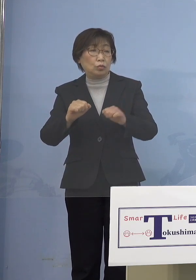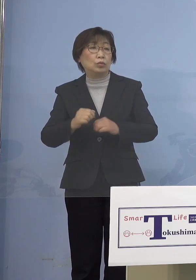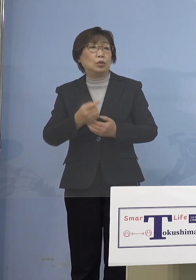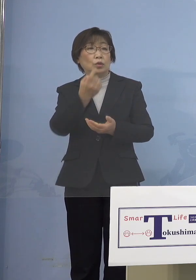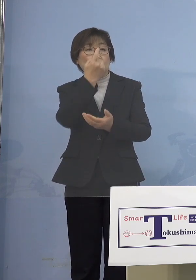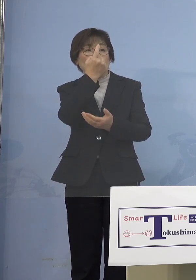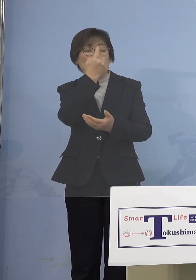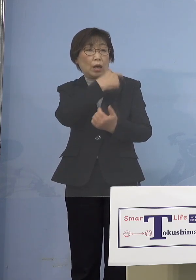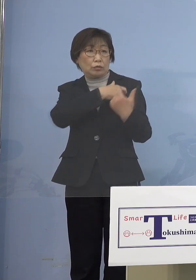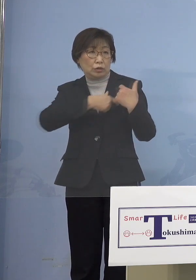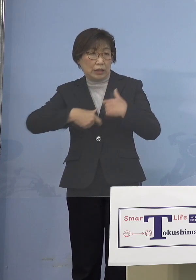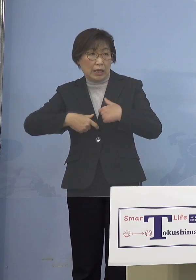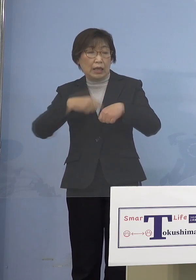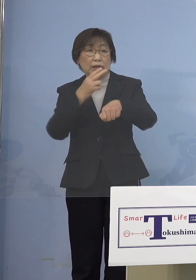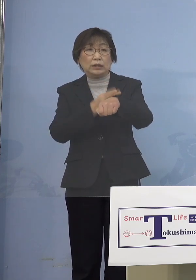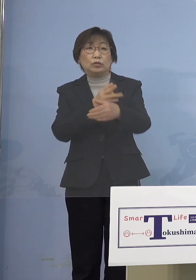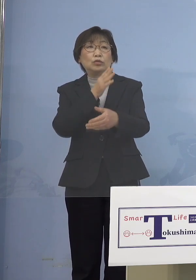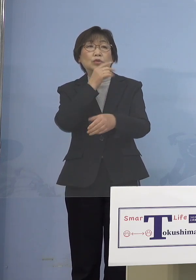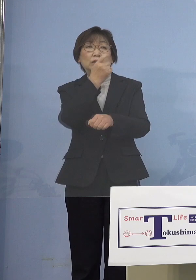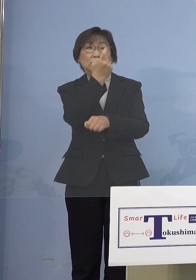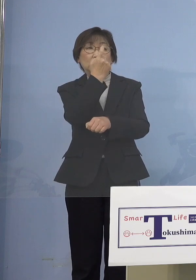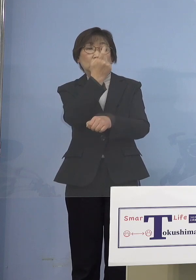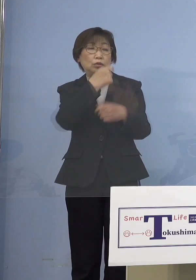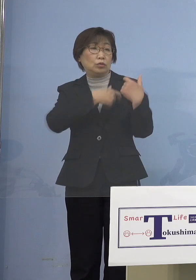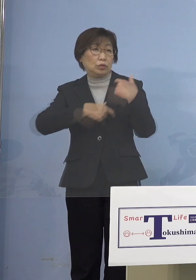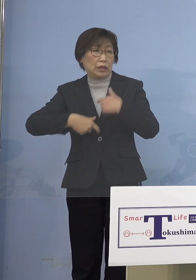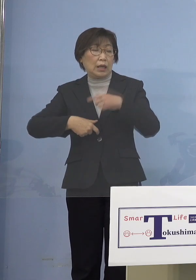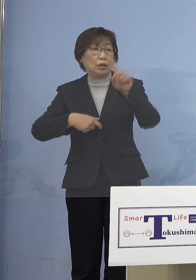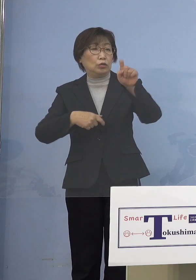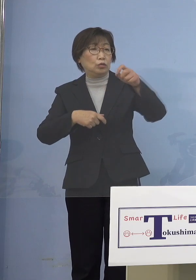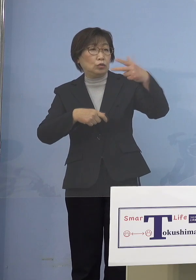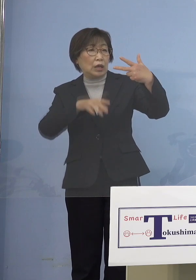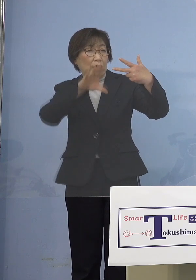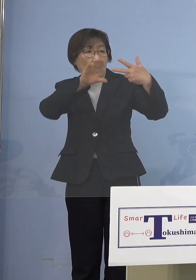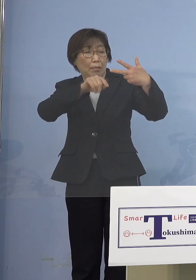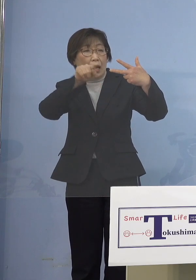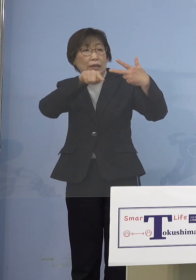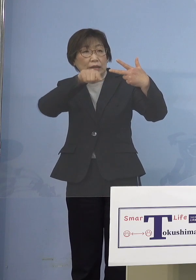例えば留学生17万人も 海外に待たされている、2年間